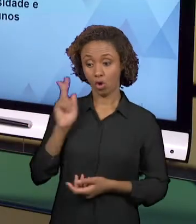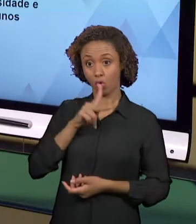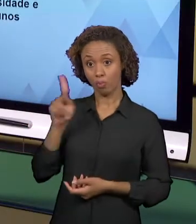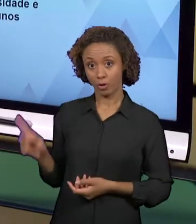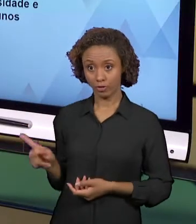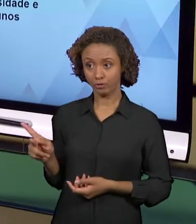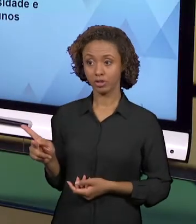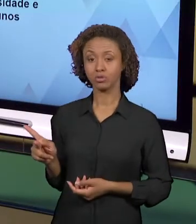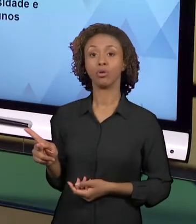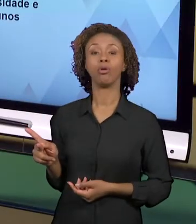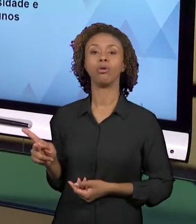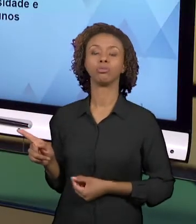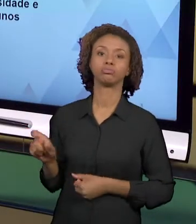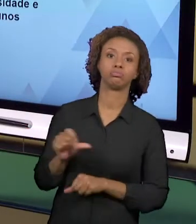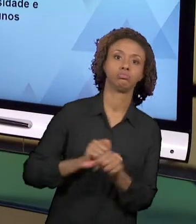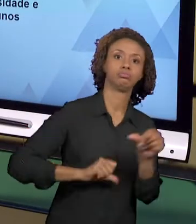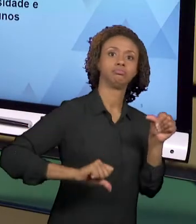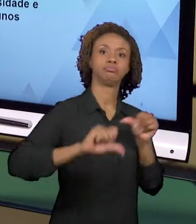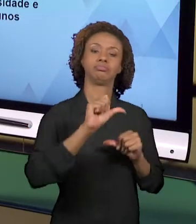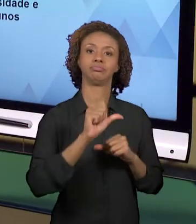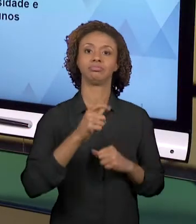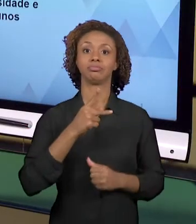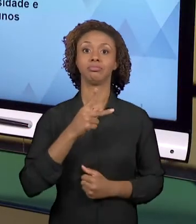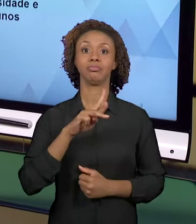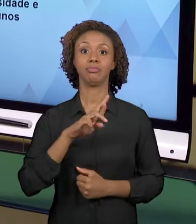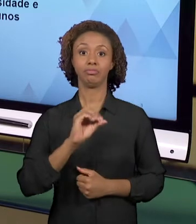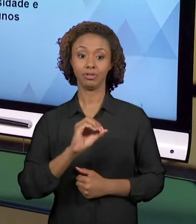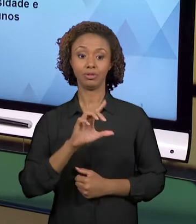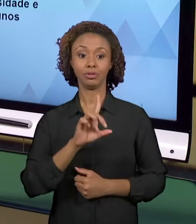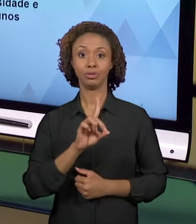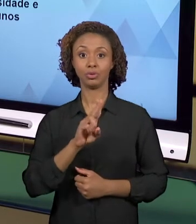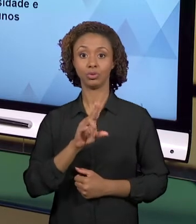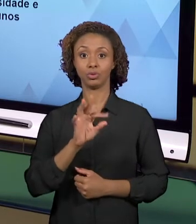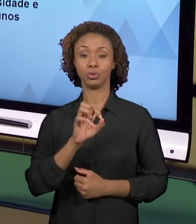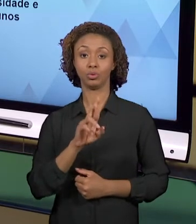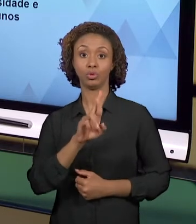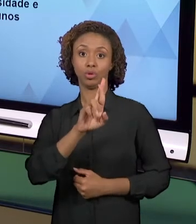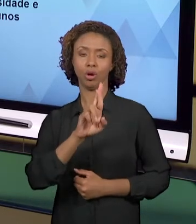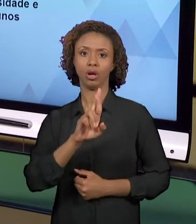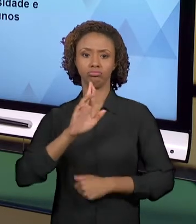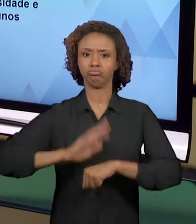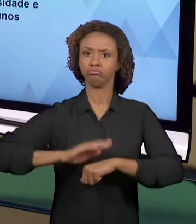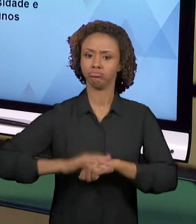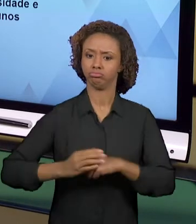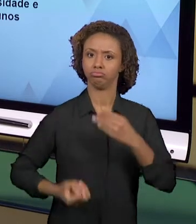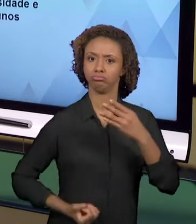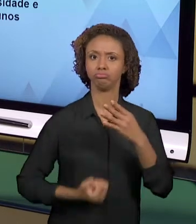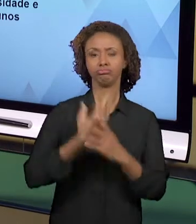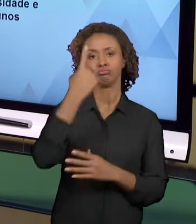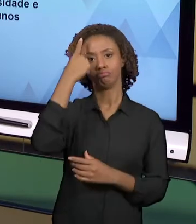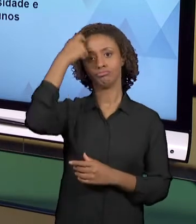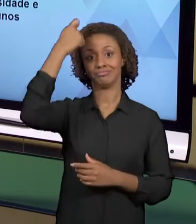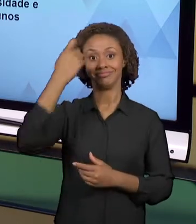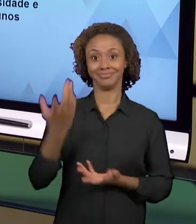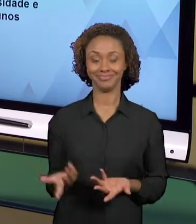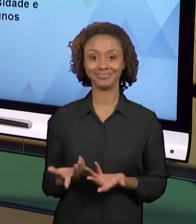ESSAS PRÁTICAS, PORTANTO, SÃO CRIATIVAS, ENVOLVE A CRIATIVIDADE DO DOCENTE. ELAS SÃO PRÁTICAS QUE